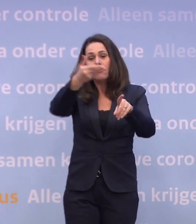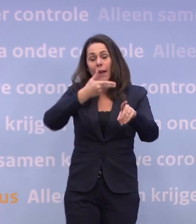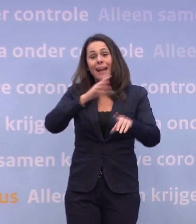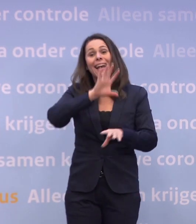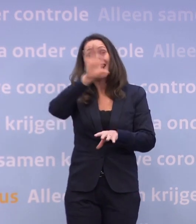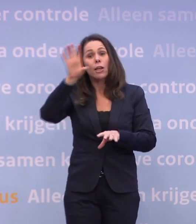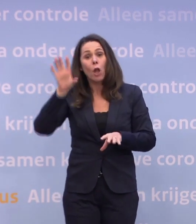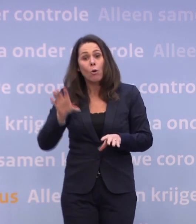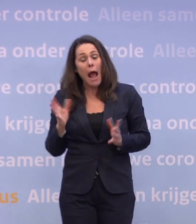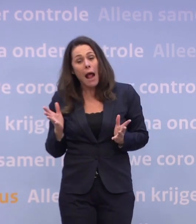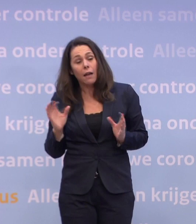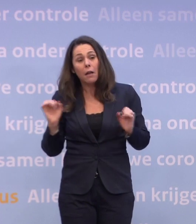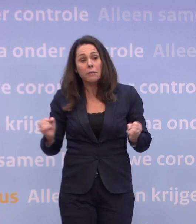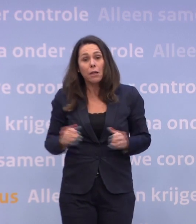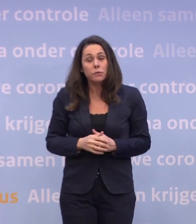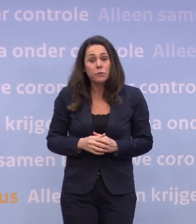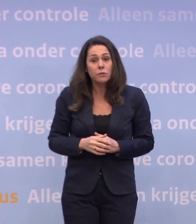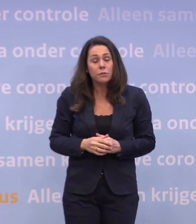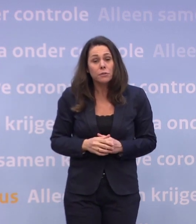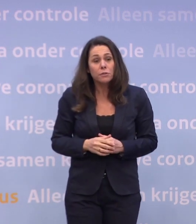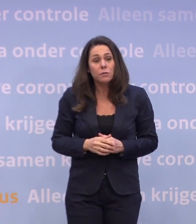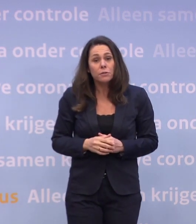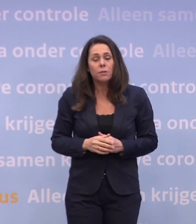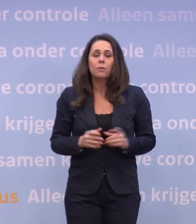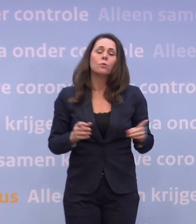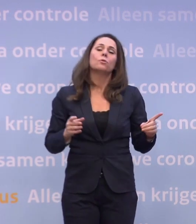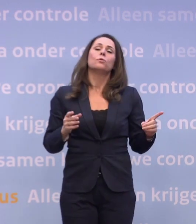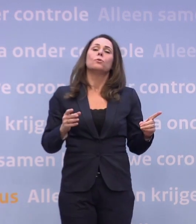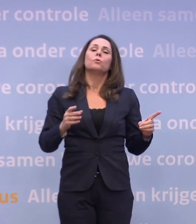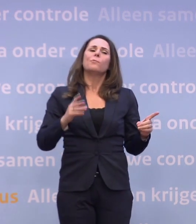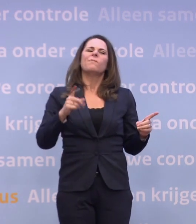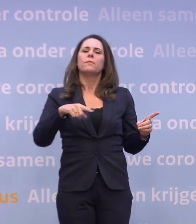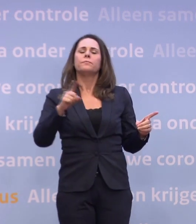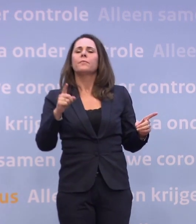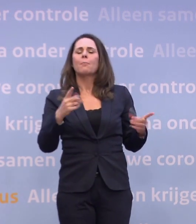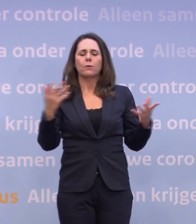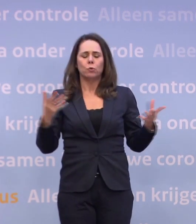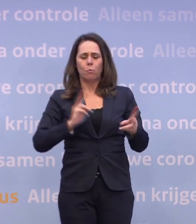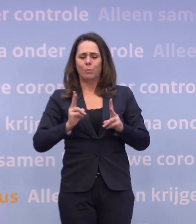Dat zou ook wel regionaal kunnen... -Daar is eigenlijk weer van afgestapt. Daar zijn we niet van afgestapt, met zo'n hoge besmettingsgraad...